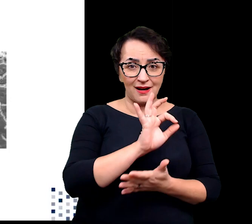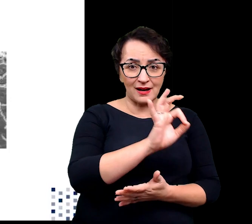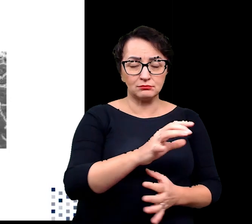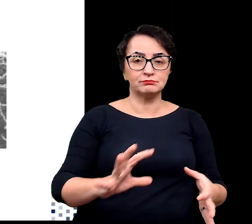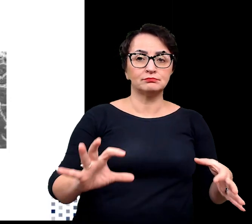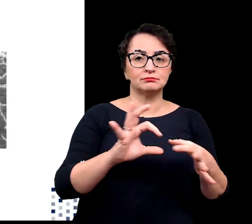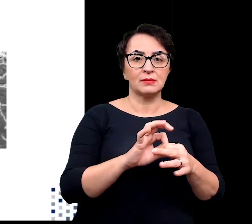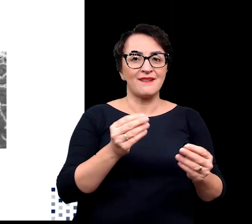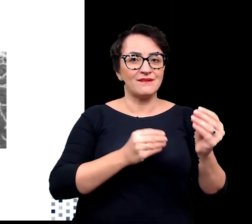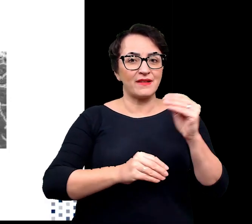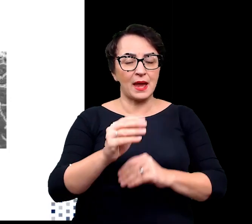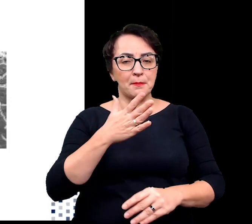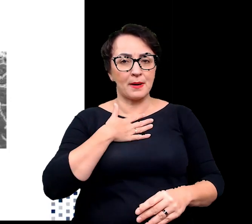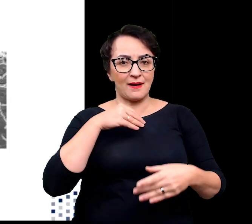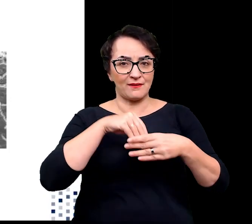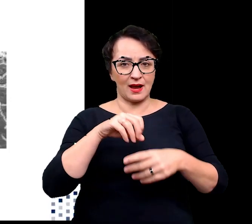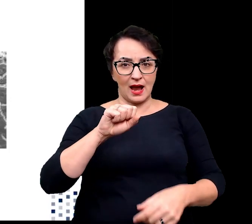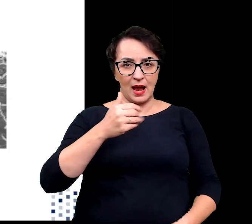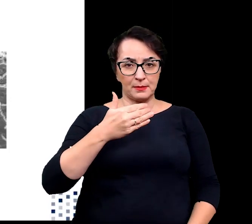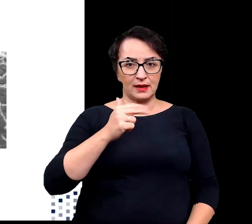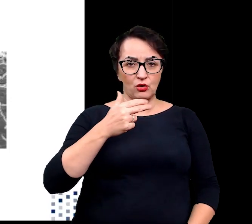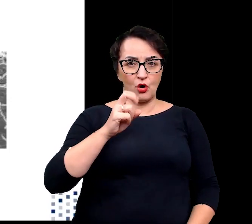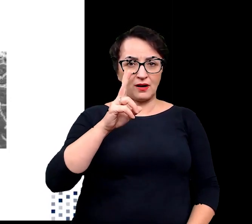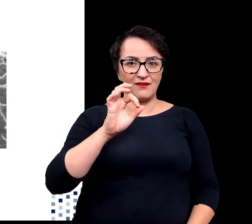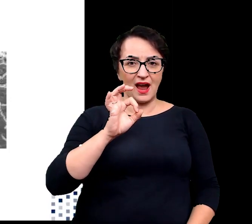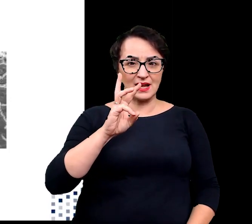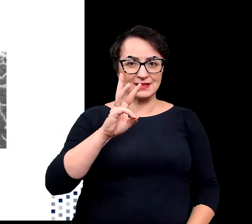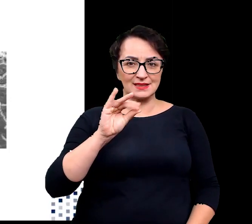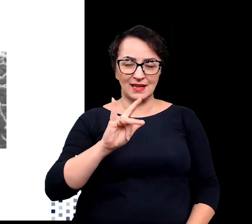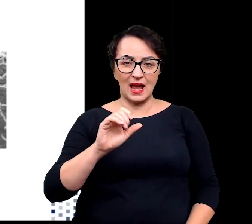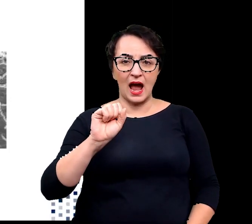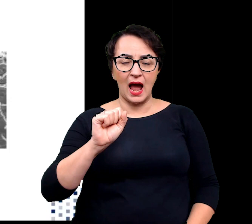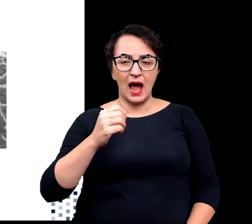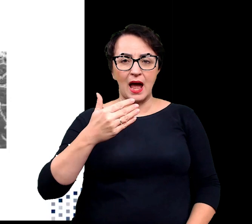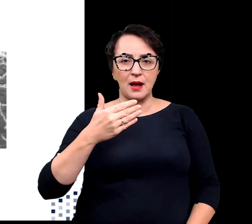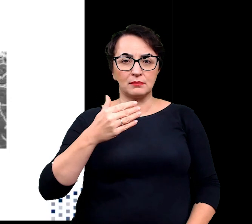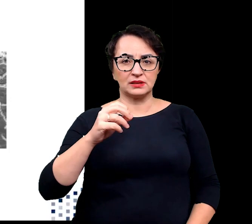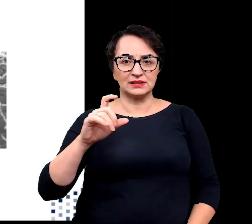ze zwiększoną zawartością aminokwasów aromatycznych np. tryptofanu czy fenyloalaniny